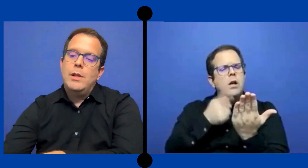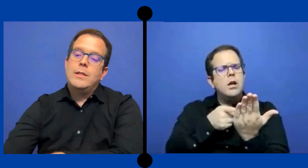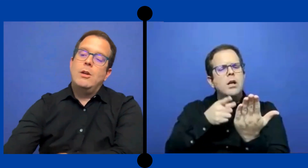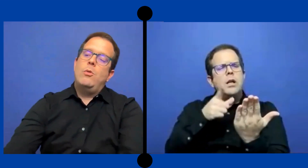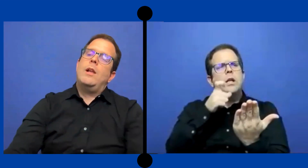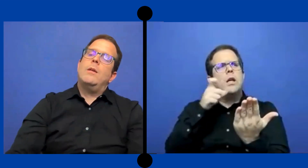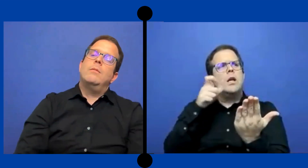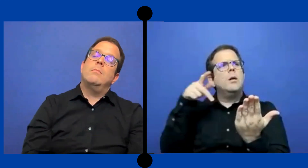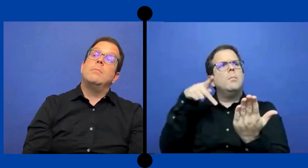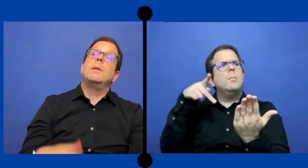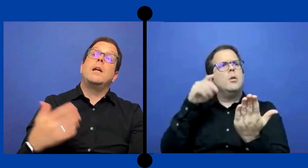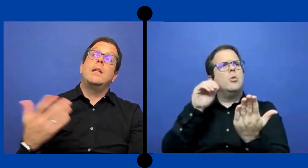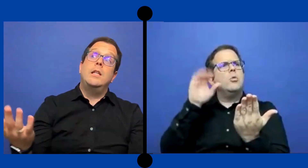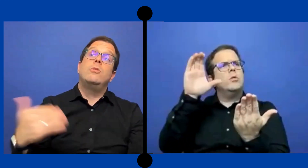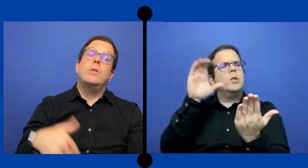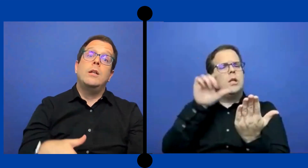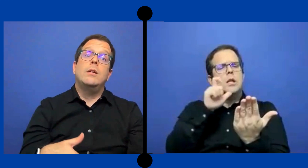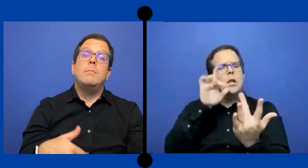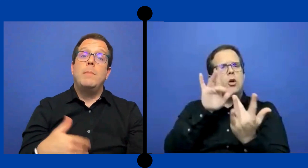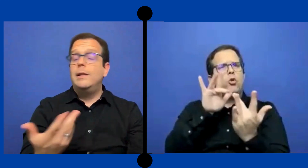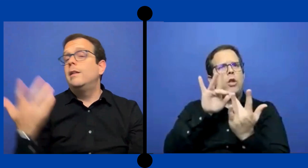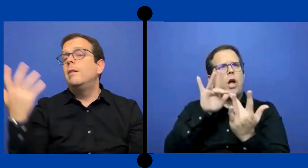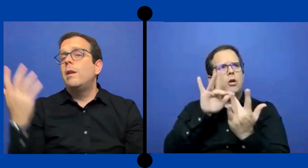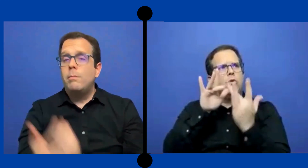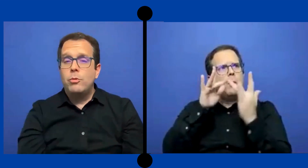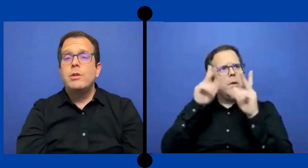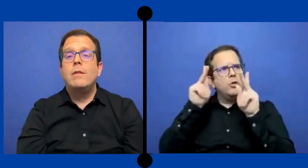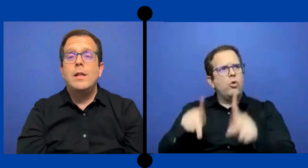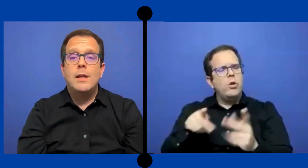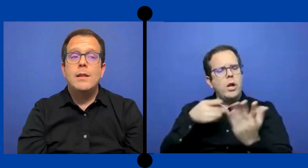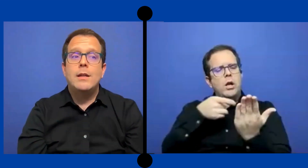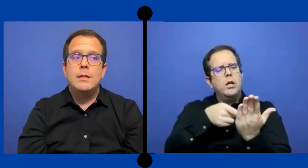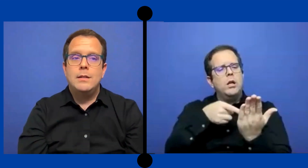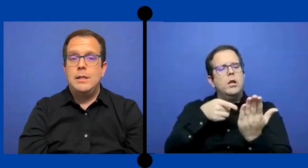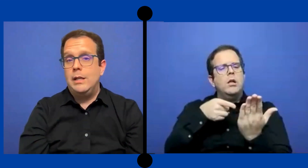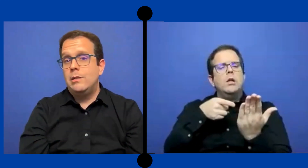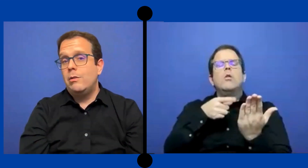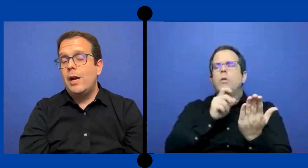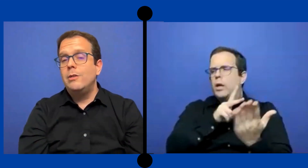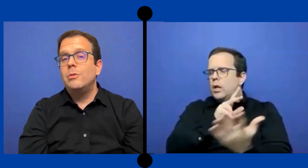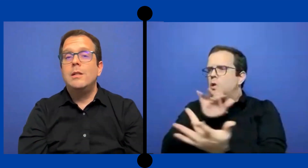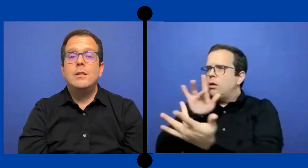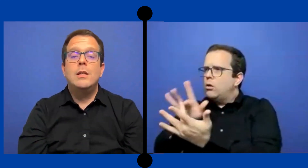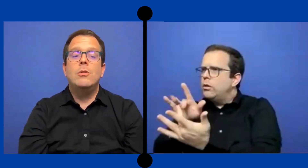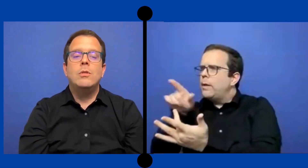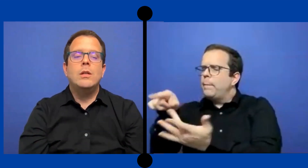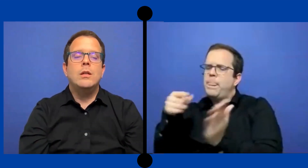contacto de secuela me han dicho qué parte de mis ... responsabilidades en ese caso ha sido de